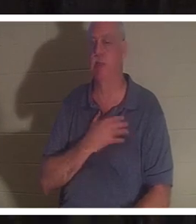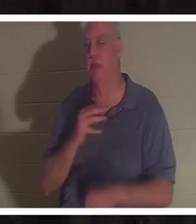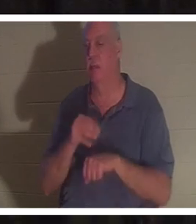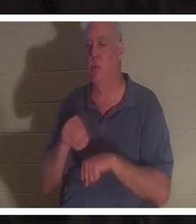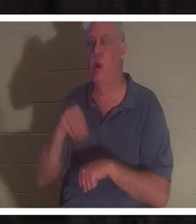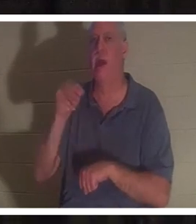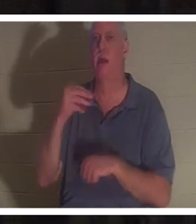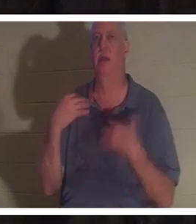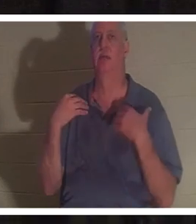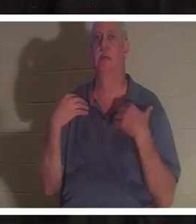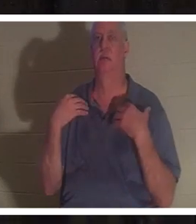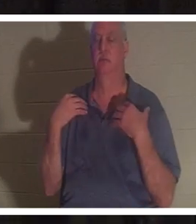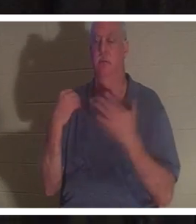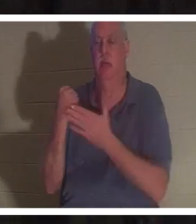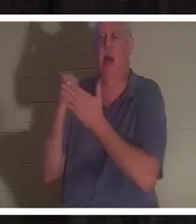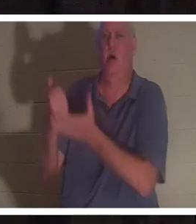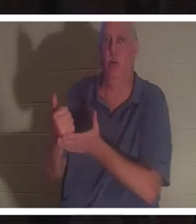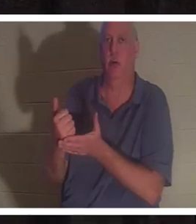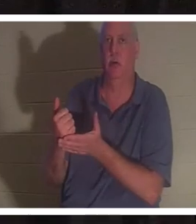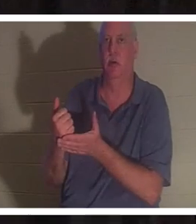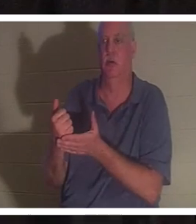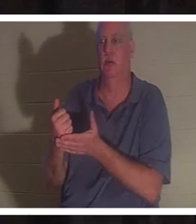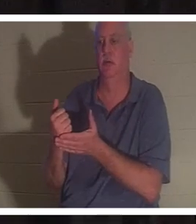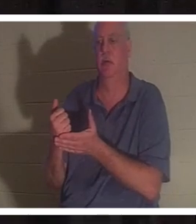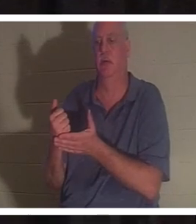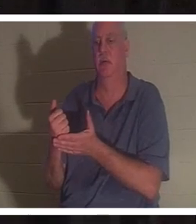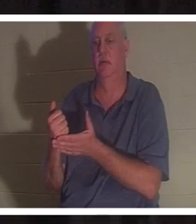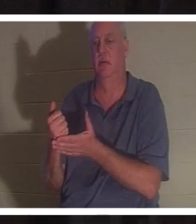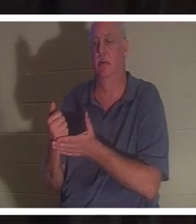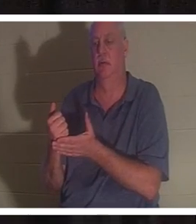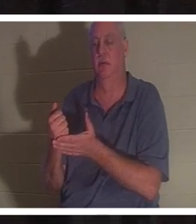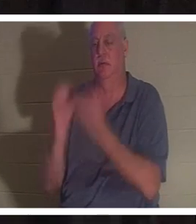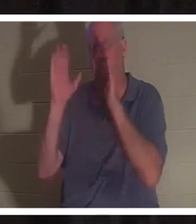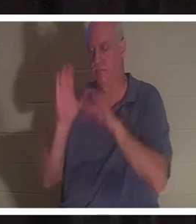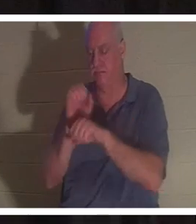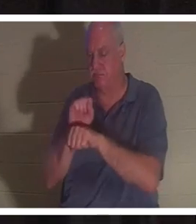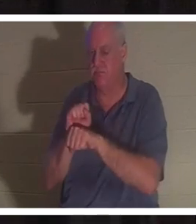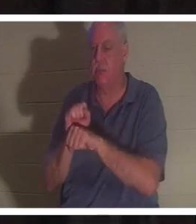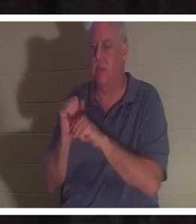lui donner la vie et la restaurer. Mais pour la grâce de Dieu, je l'aurais transmis